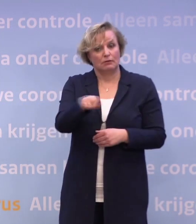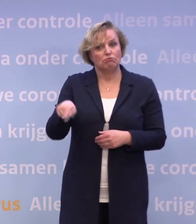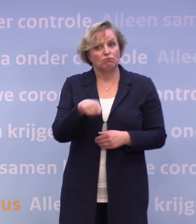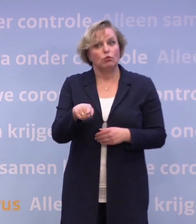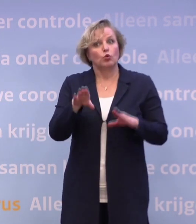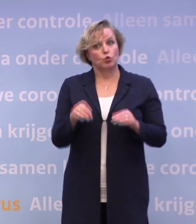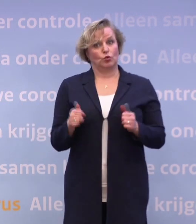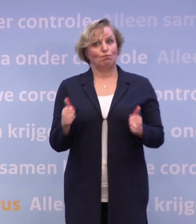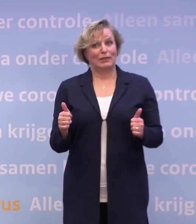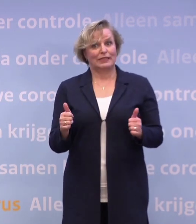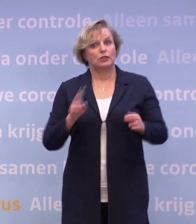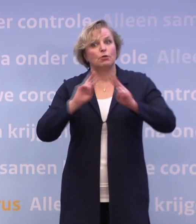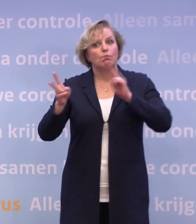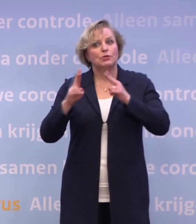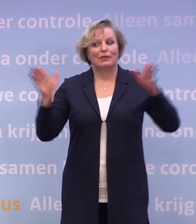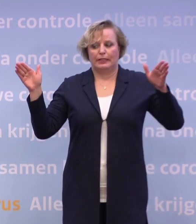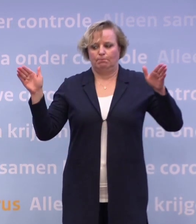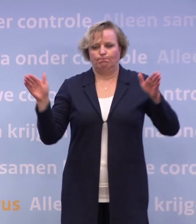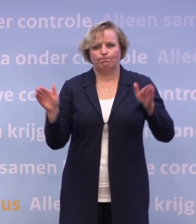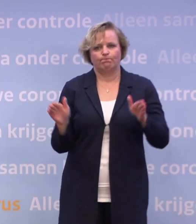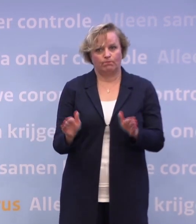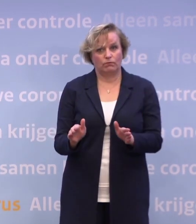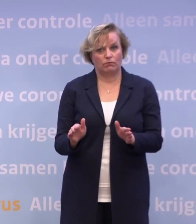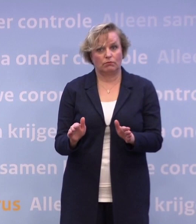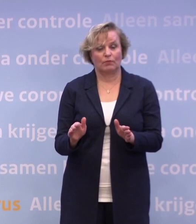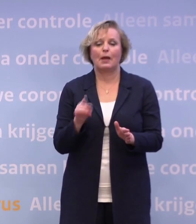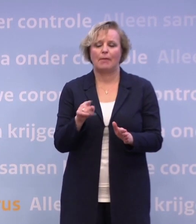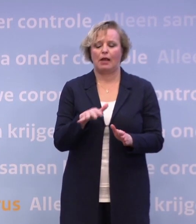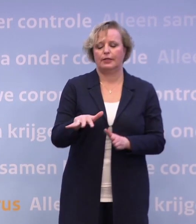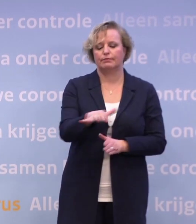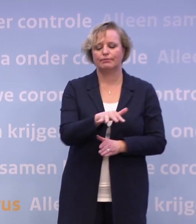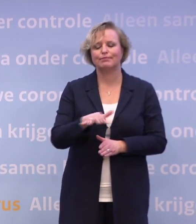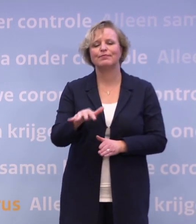...om het aantal besmettingen beperkt te houden... ...maar het is een plek waar je in de meeste gevallen...